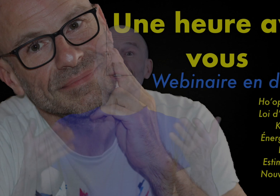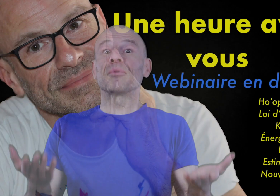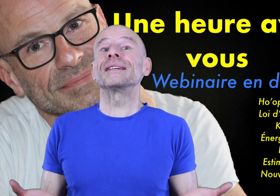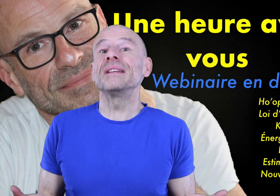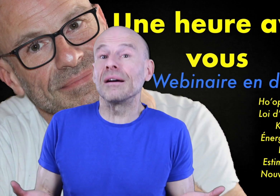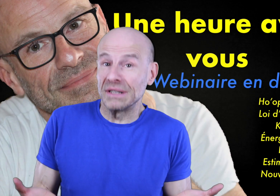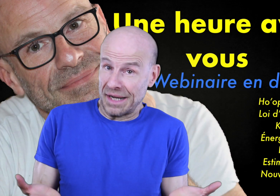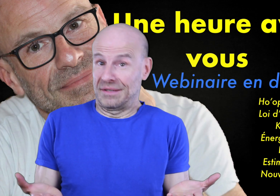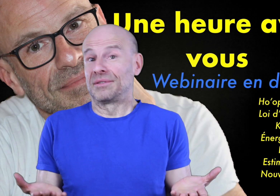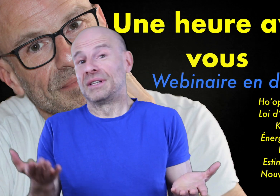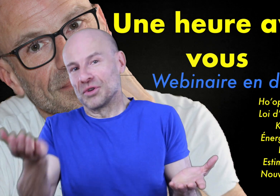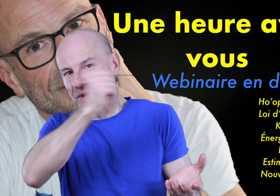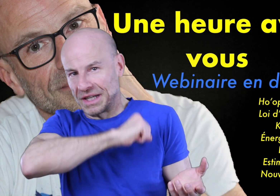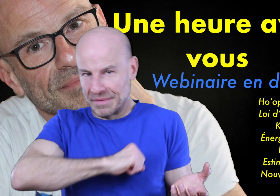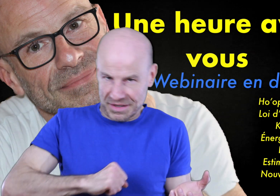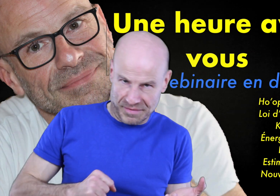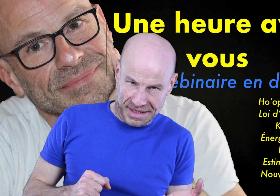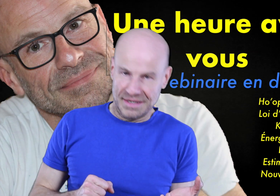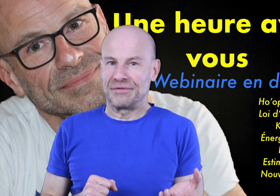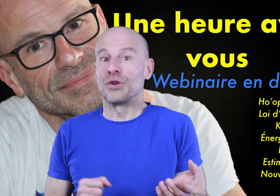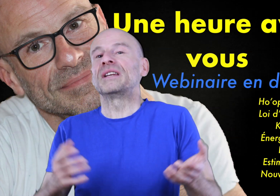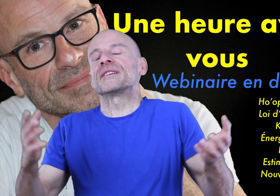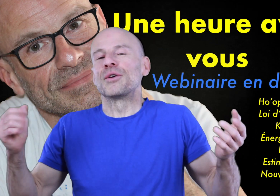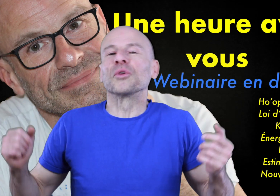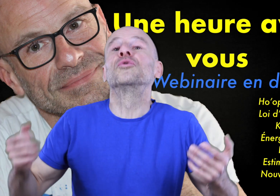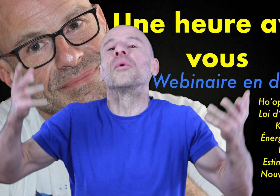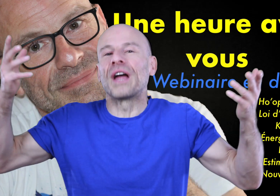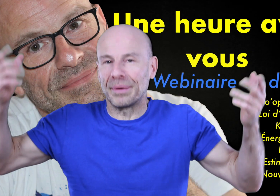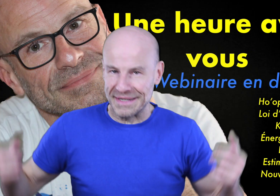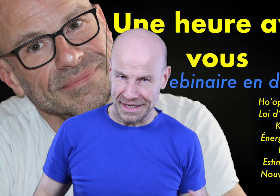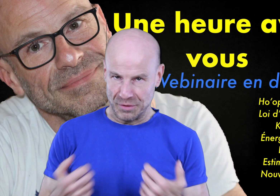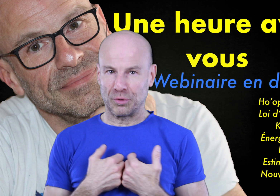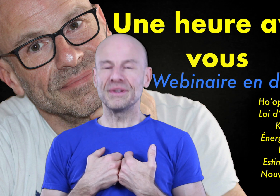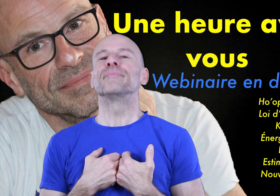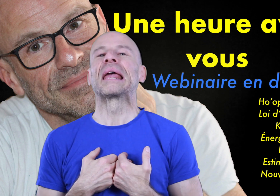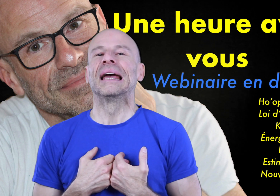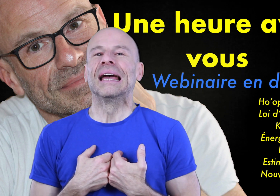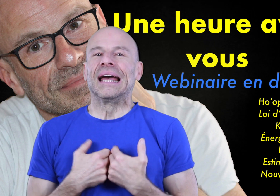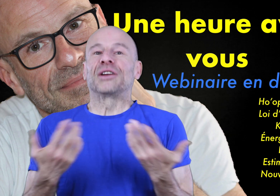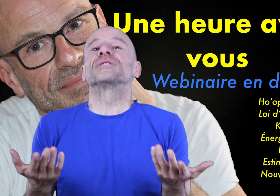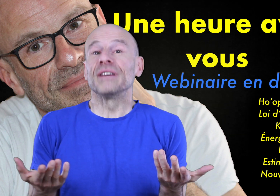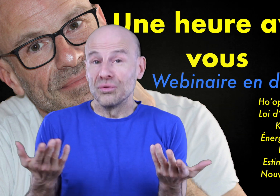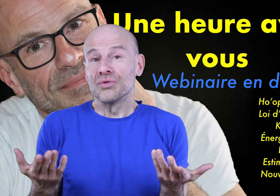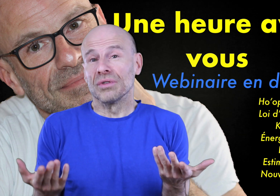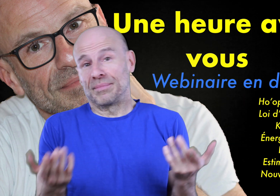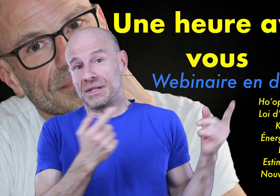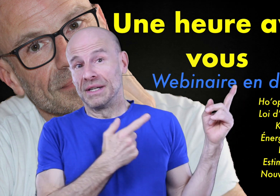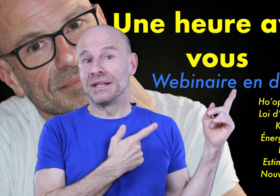Suite à mon séminaire en direct de dimanche 31 mars 2019, que vous avez toujours la possibilité